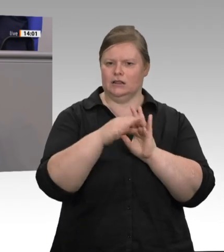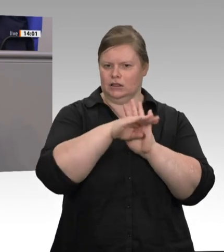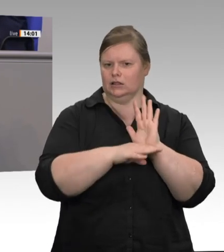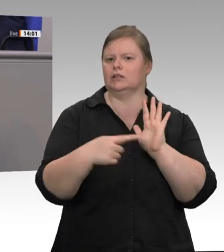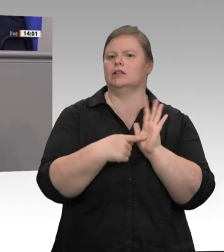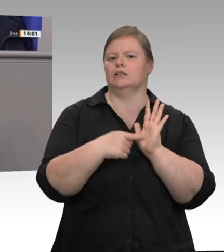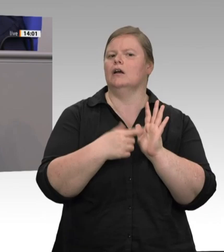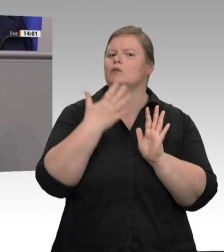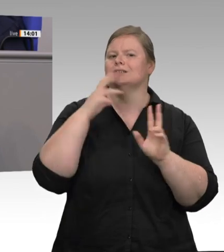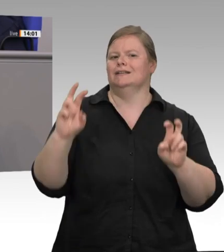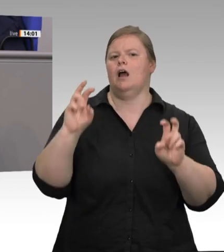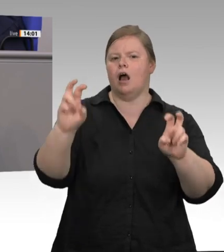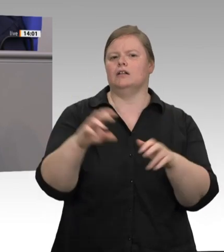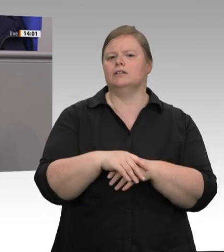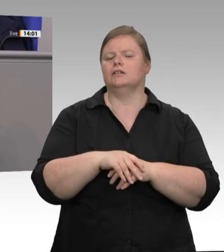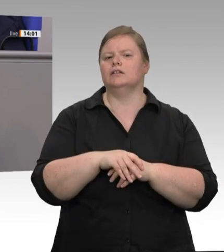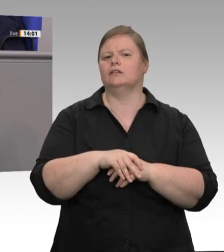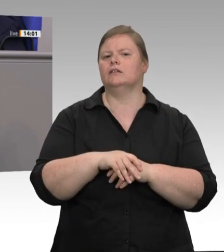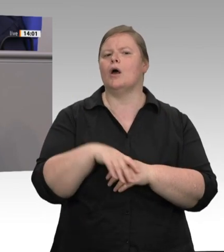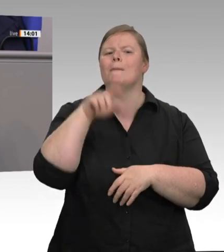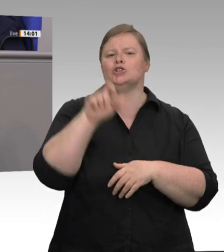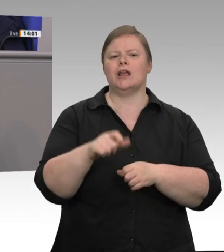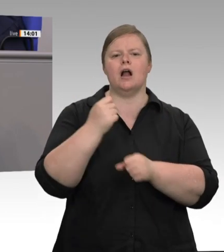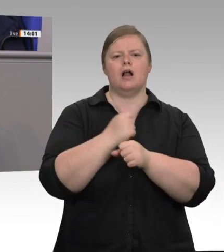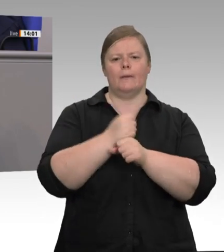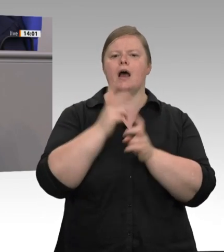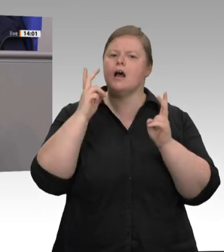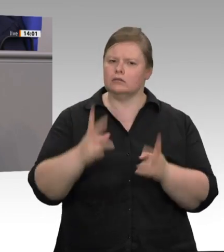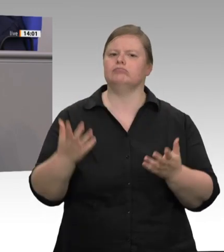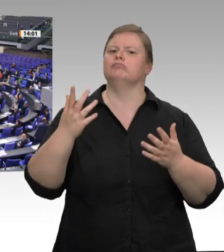Jahren erreichen. Schönen Dank für Ihre Aufmerksamkeit.